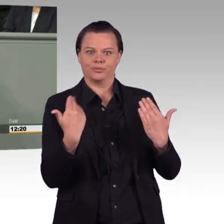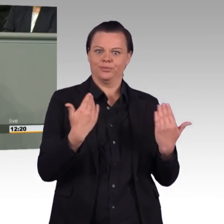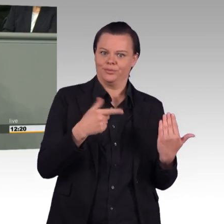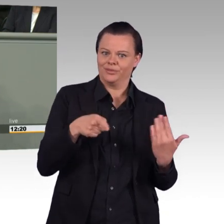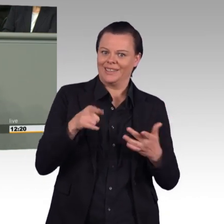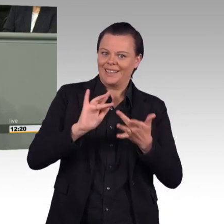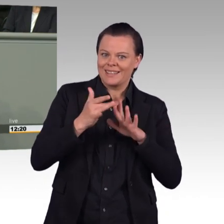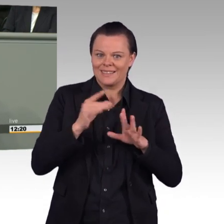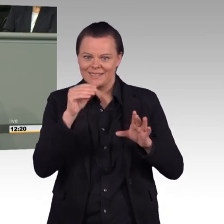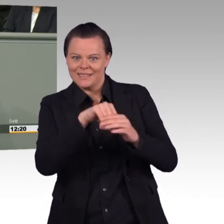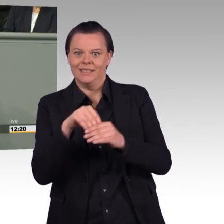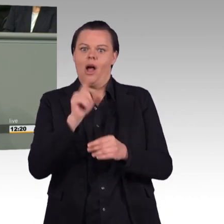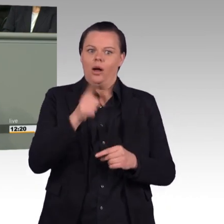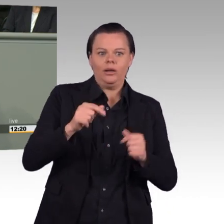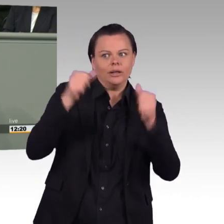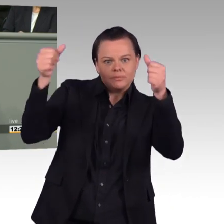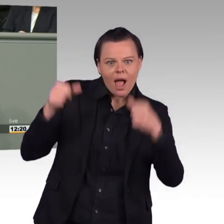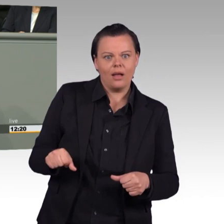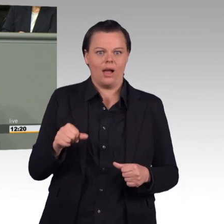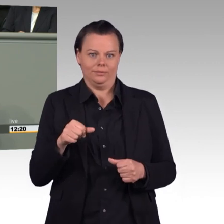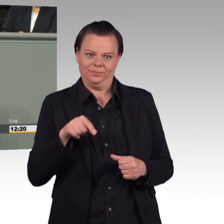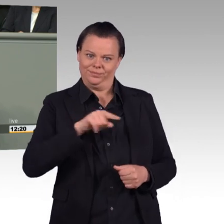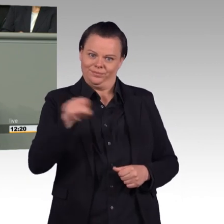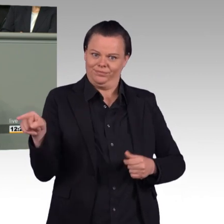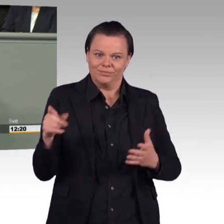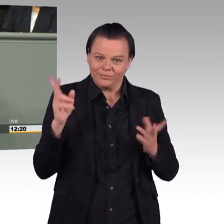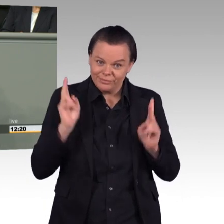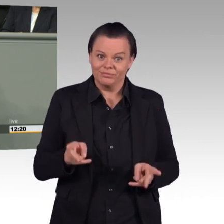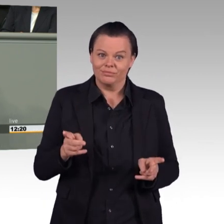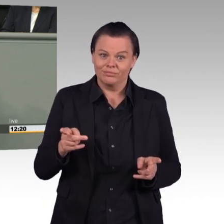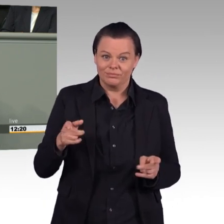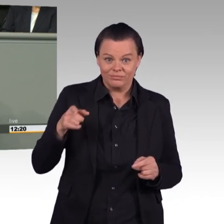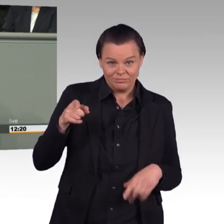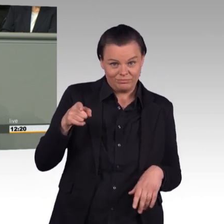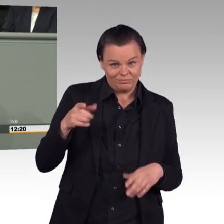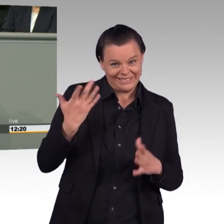Und einiges klingt gut in diesem Gesetz. Mehr Sozialleistungen für Soldatinnen und Soldaten,